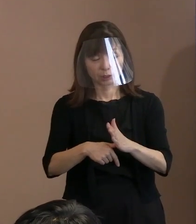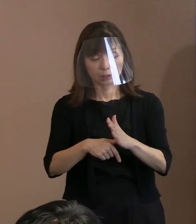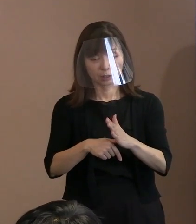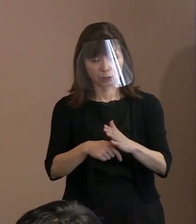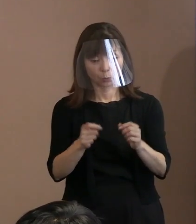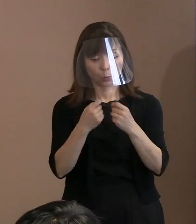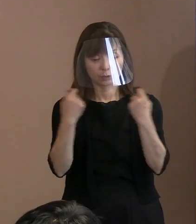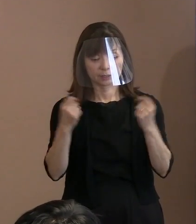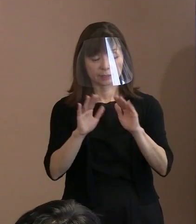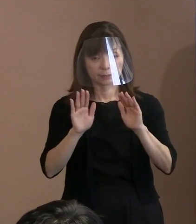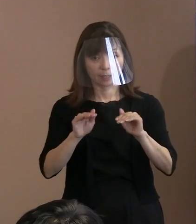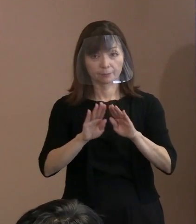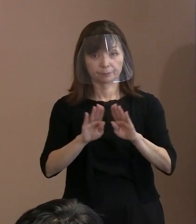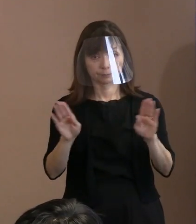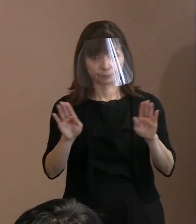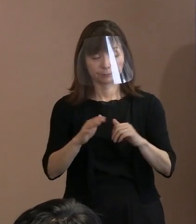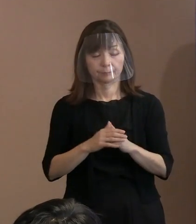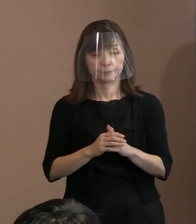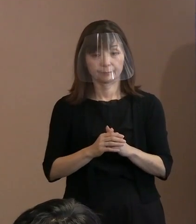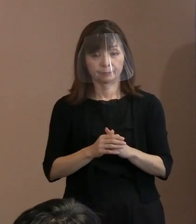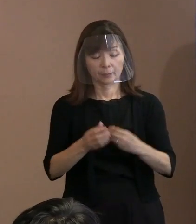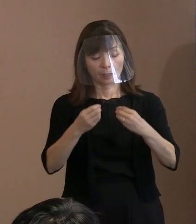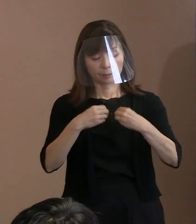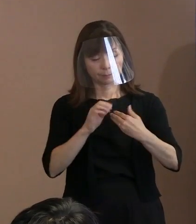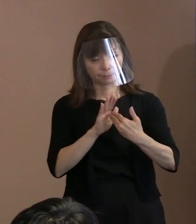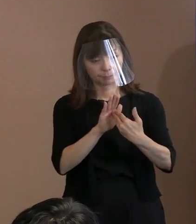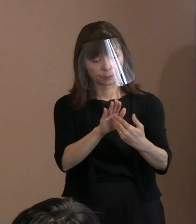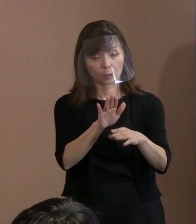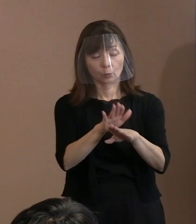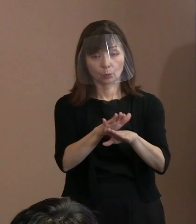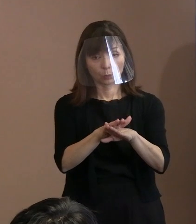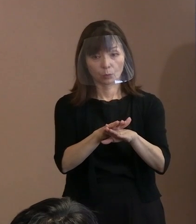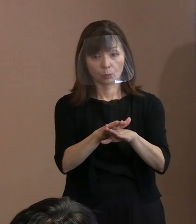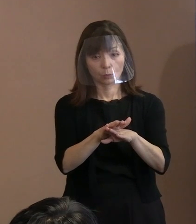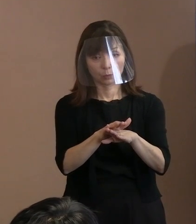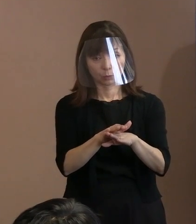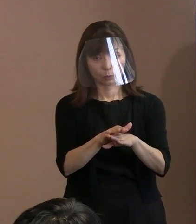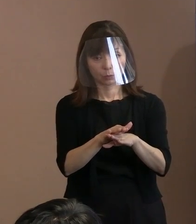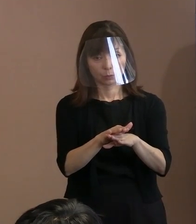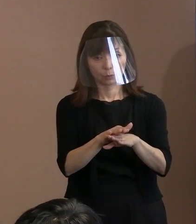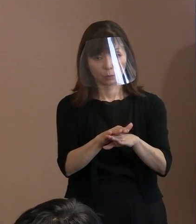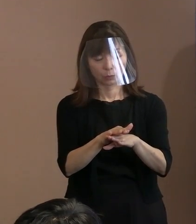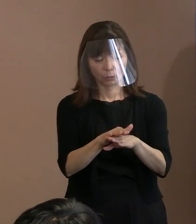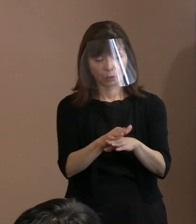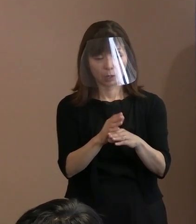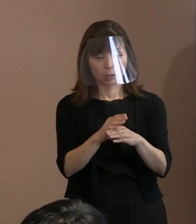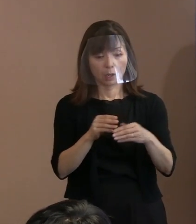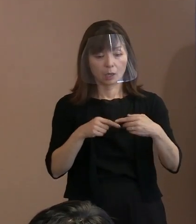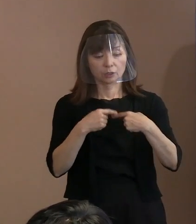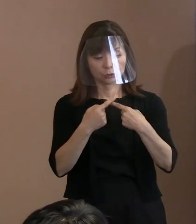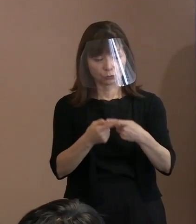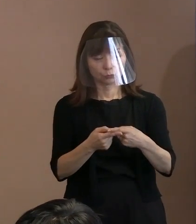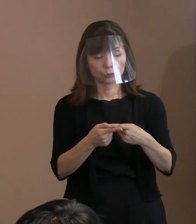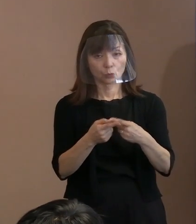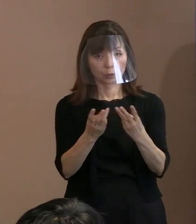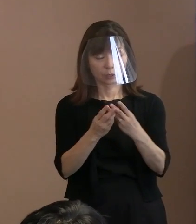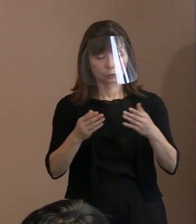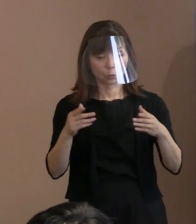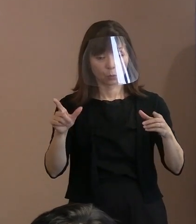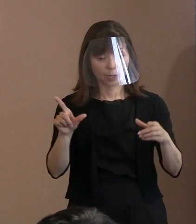感染症対策については､ 規模を縮小するということは､ もうしないということが､ まず前提としてありますか｡